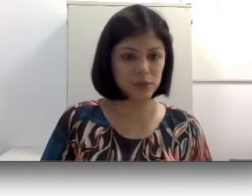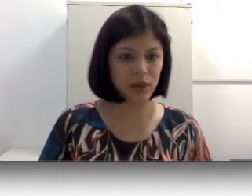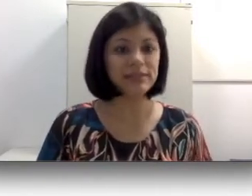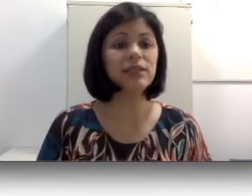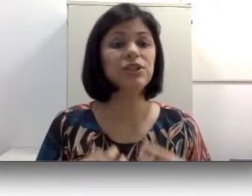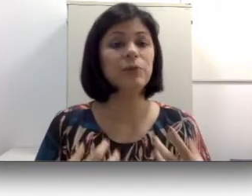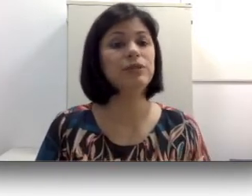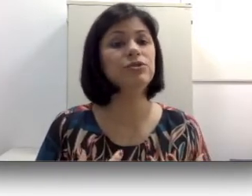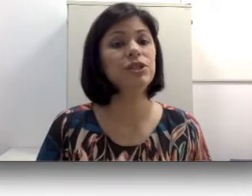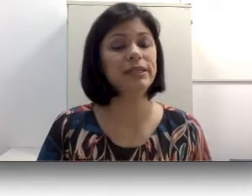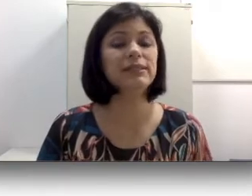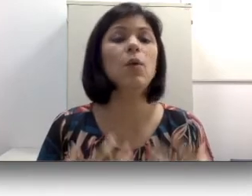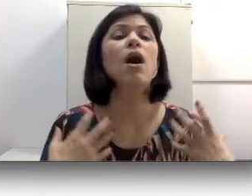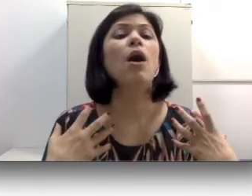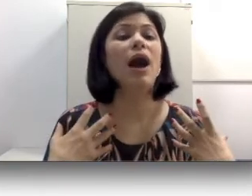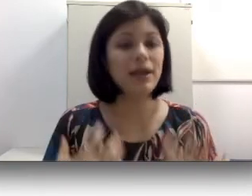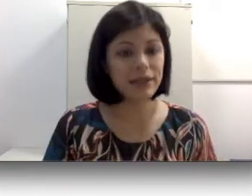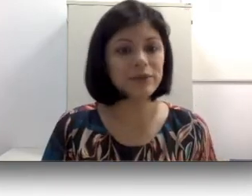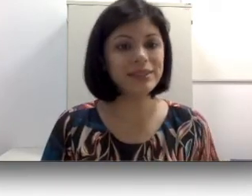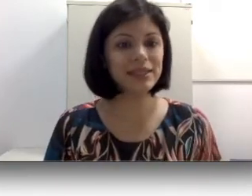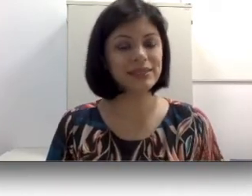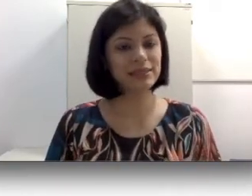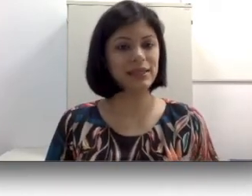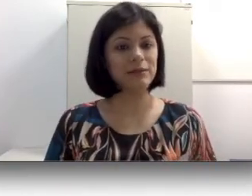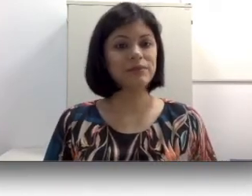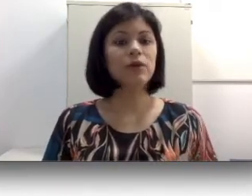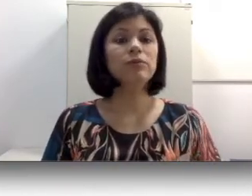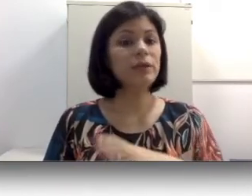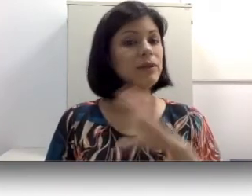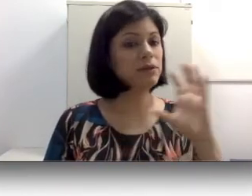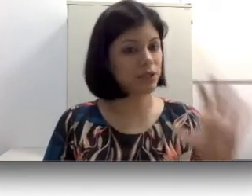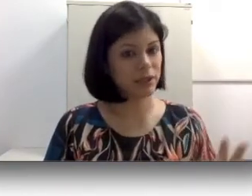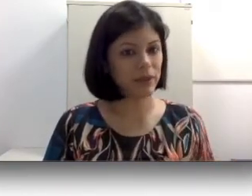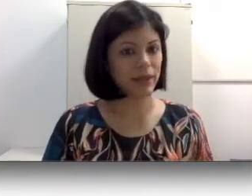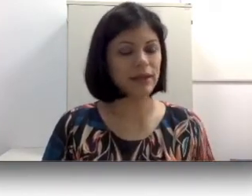os pais que geralmente utilizam a língua de sinais caseira. Um tema que eu já trabalhei